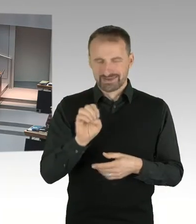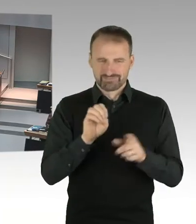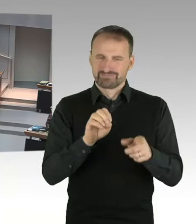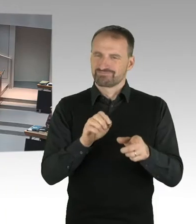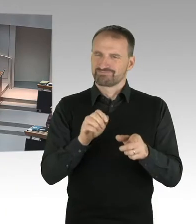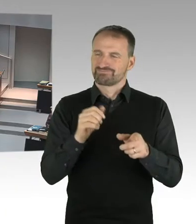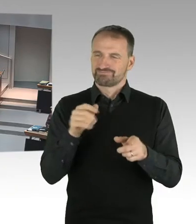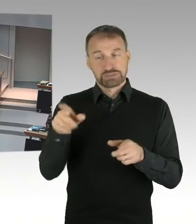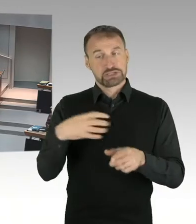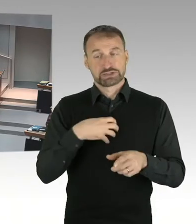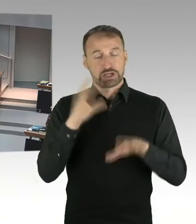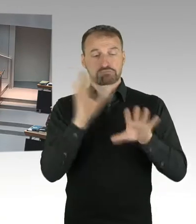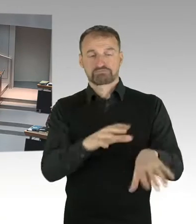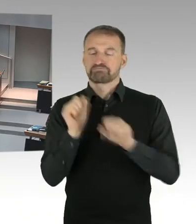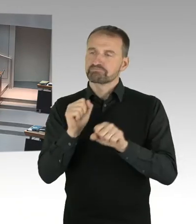mit einem Investor abgeschlossen hat.